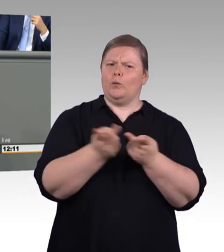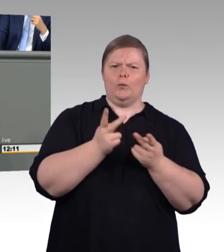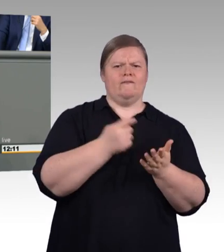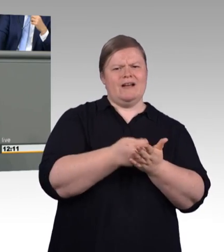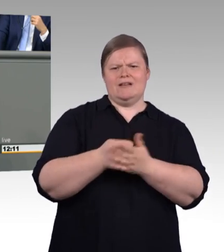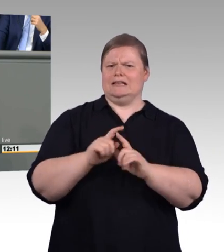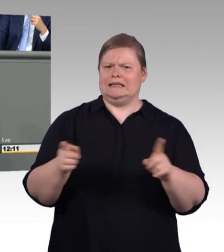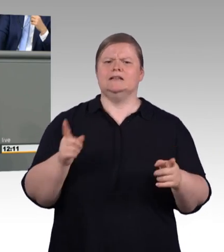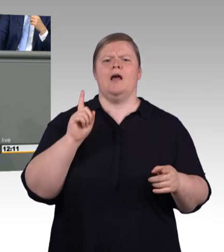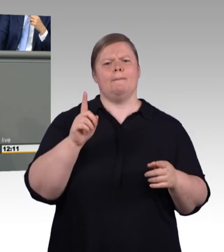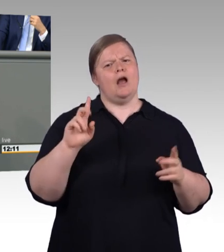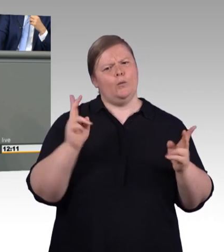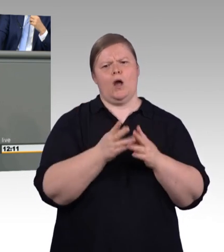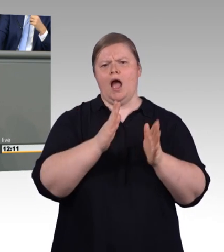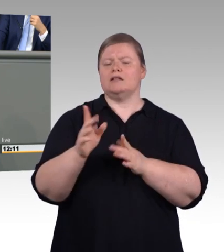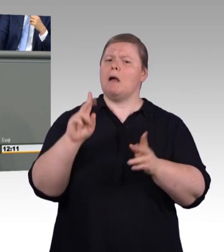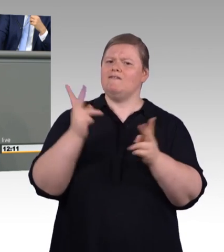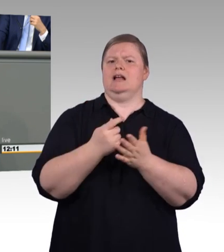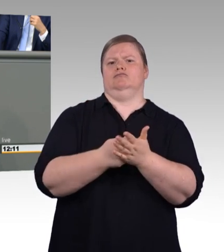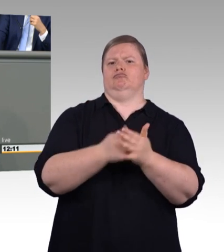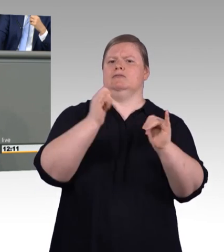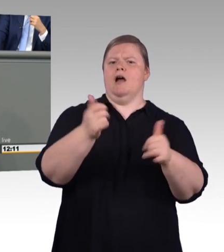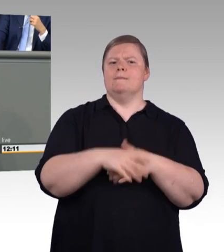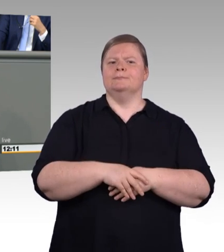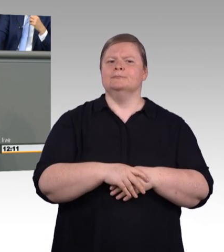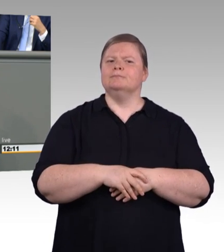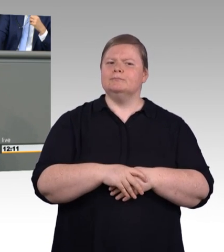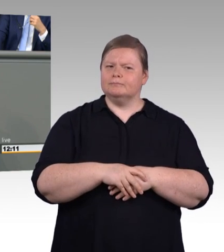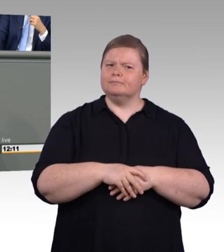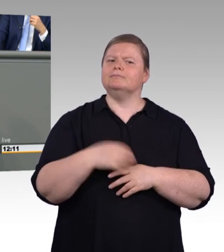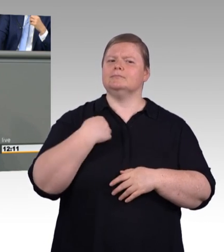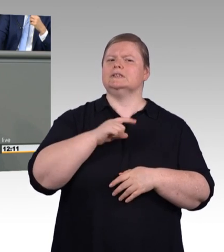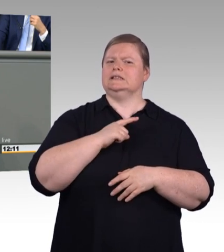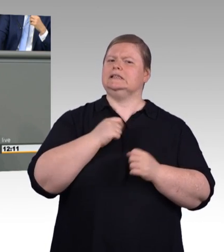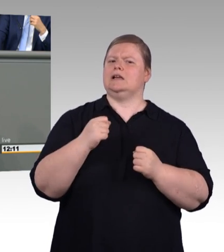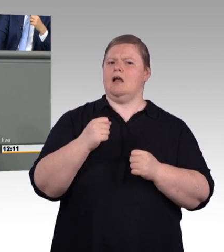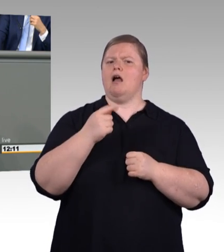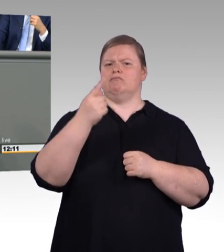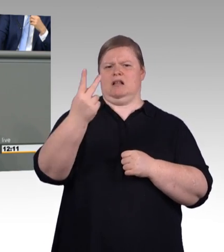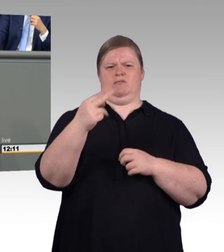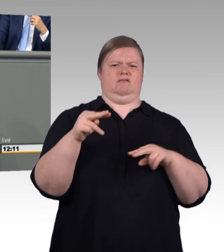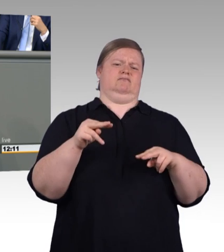Und das hat den Hintergrund an dieser Stelle in das, was in den Schubladen liegt, eine gewisse übergeordnete Ordnung reinzubringen,